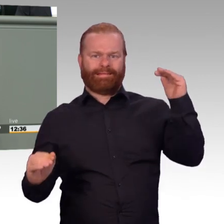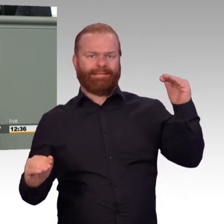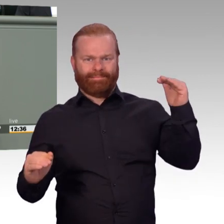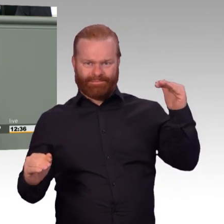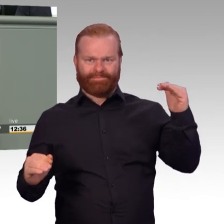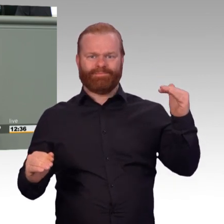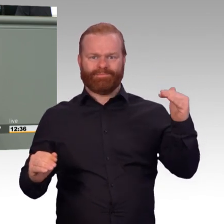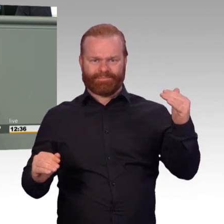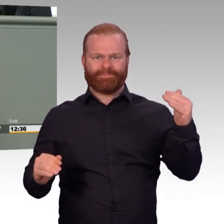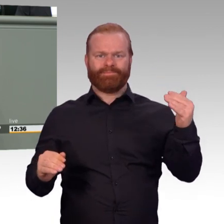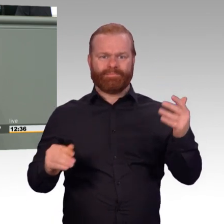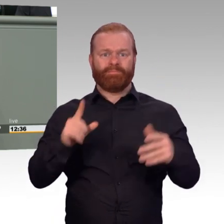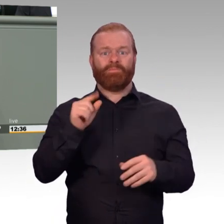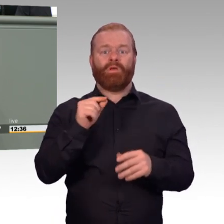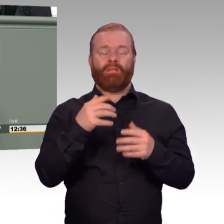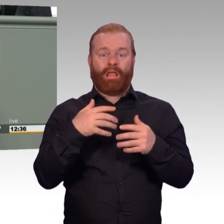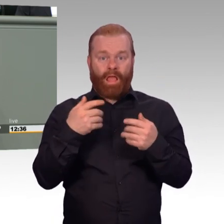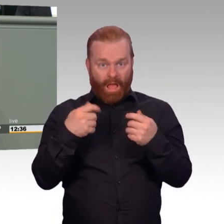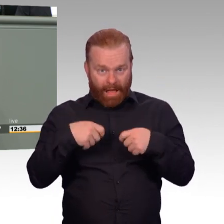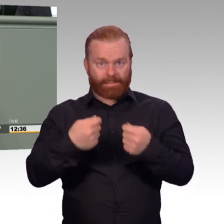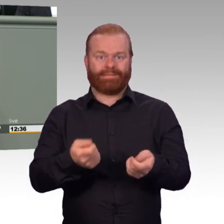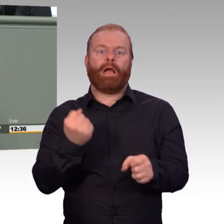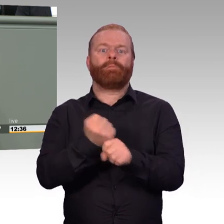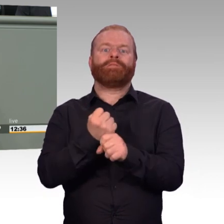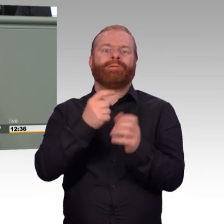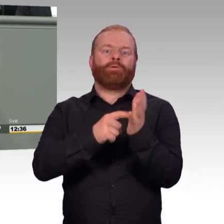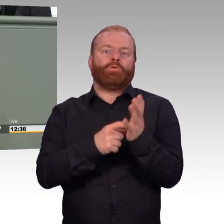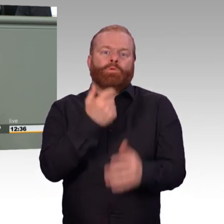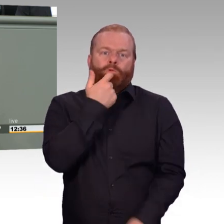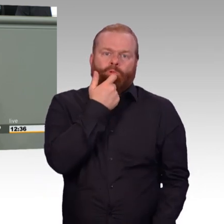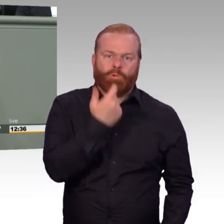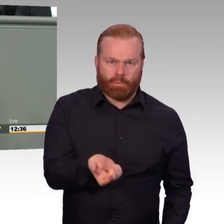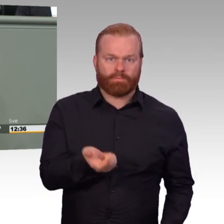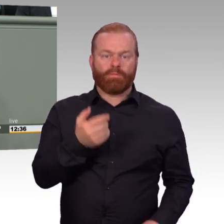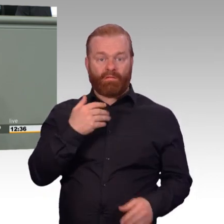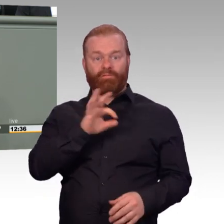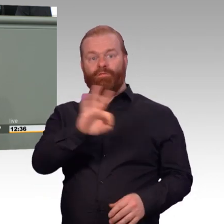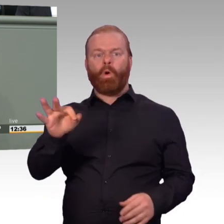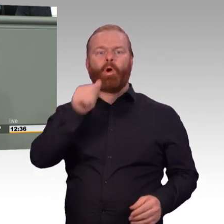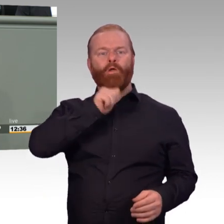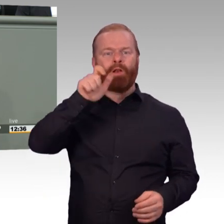weitestreichenden Änderungen deutlich über das Ziel hinausschießt. Ich spreche von der Soldatenarbeitszeitverordnung.